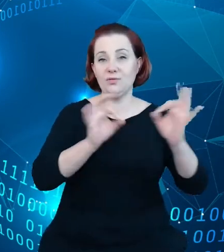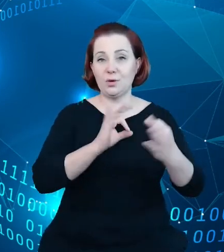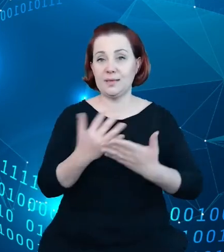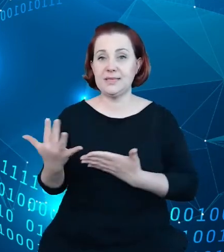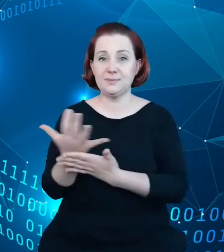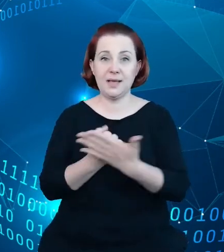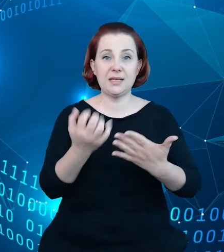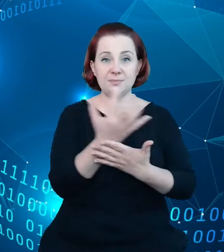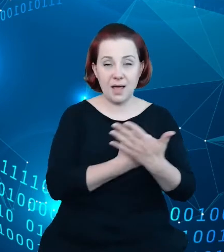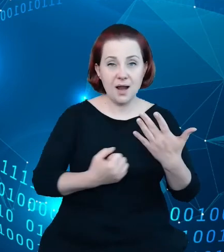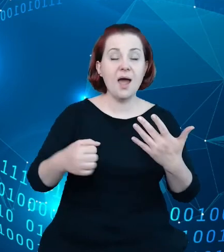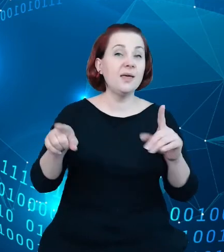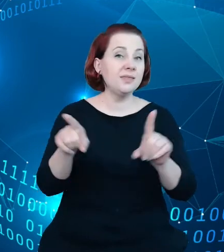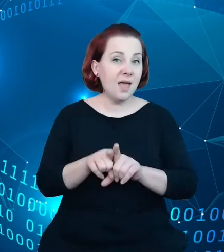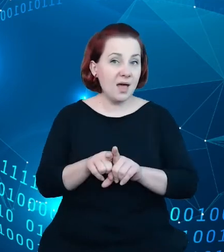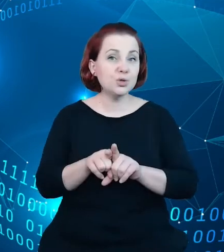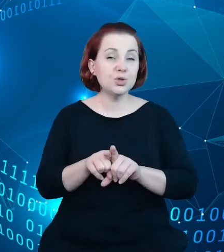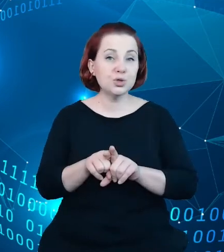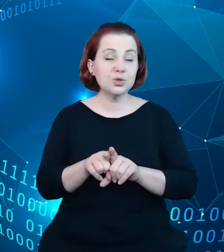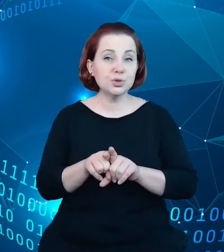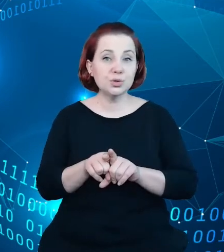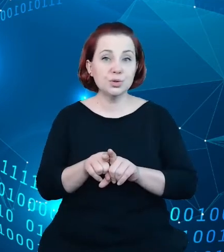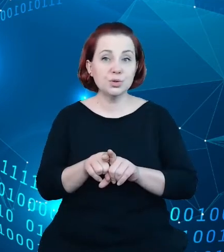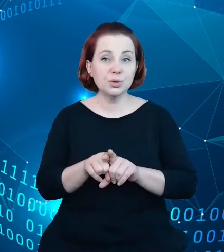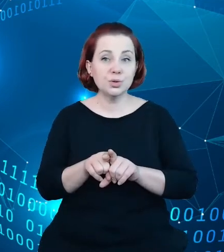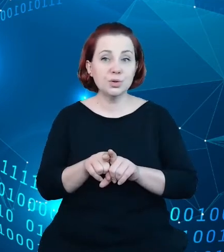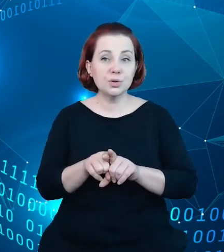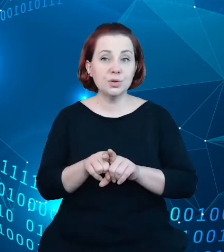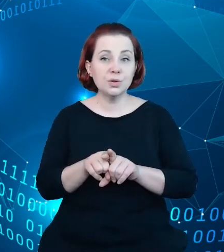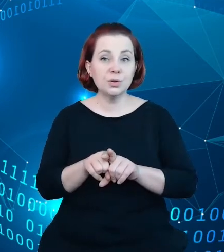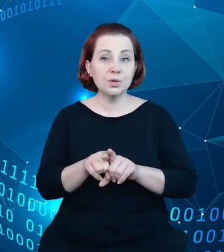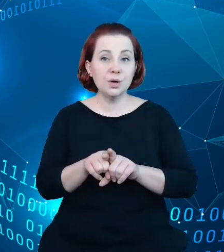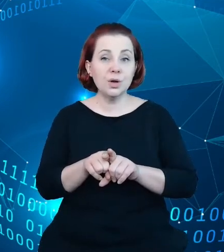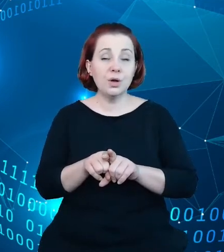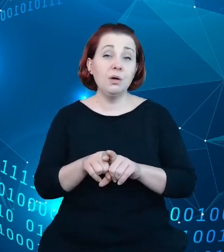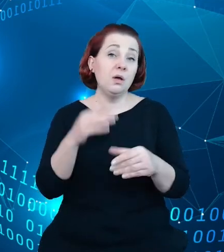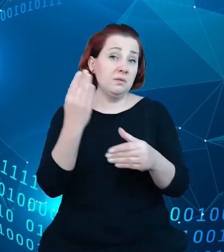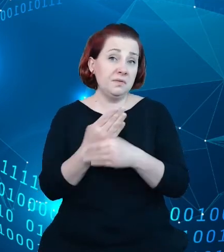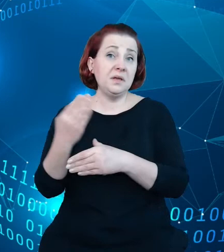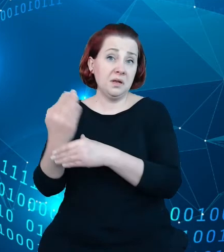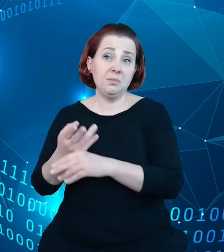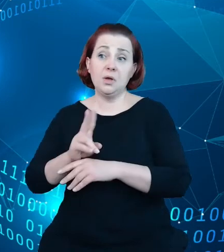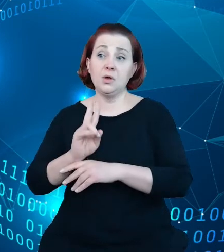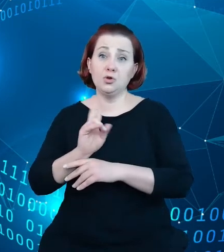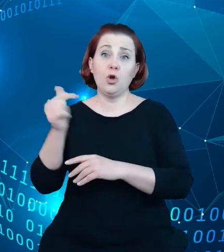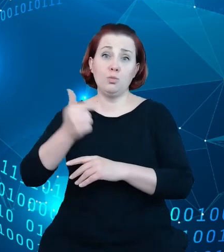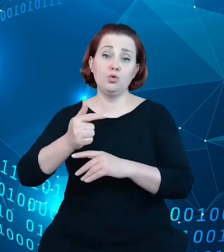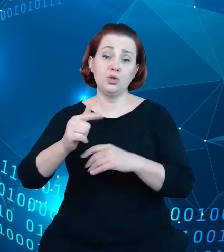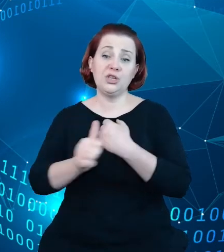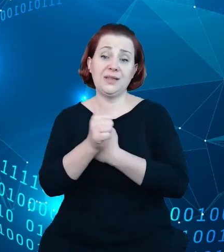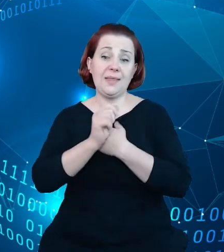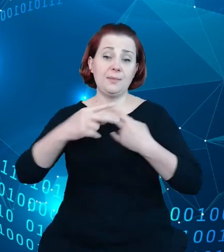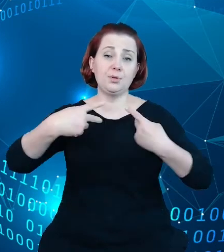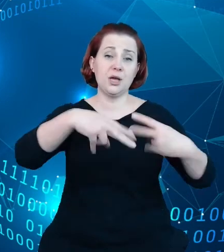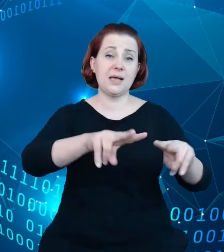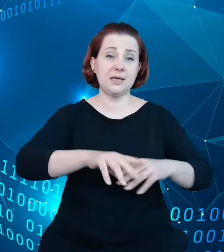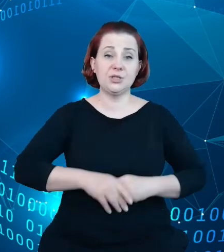przedsiębiorców, którzy muszą te dane przekazywać. Oczywiście pierwszym